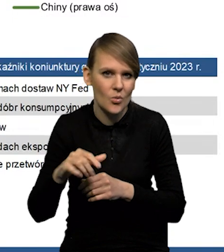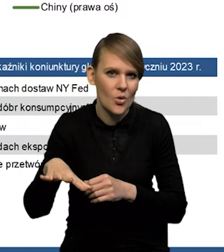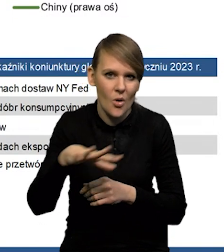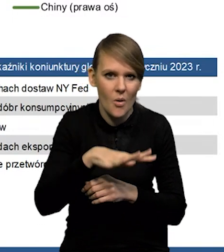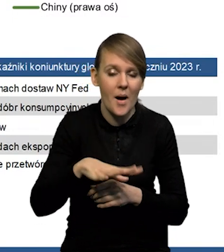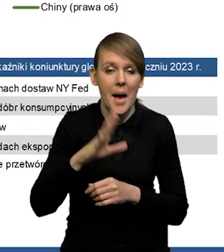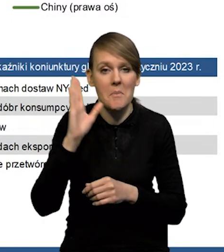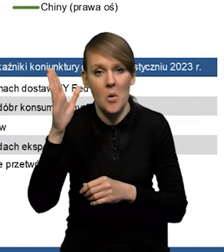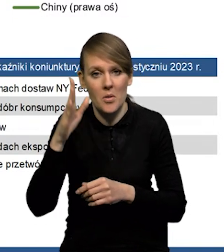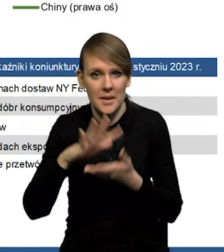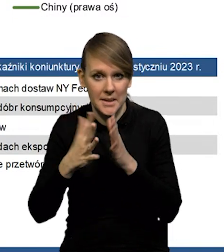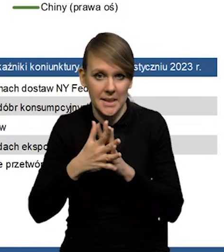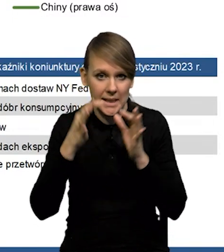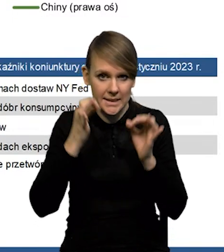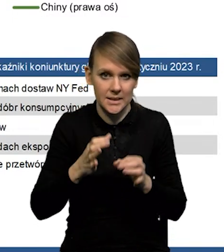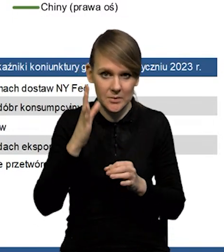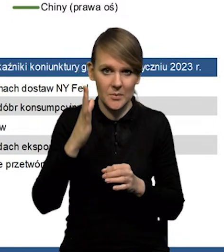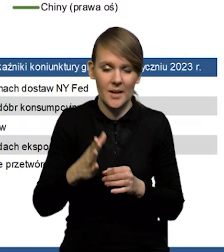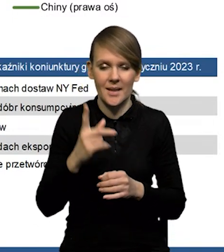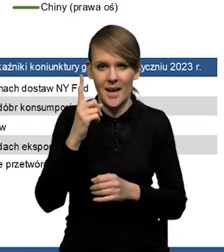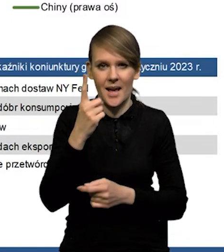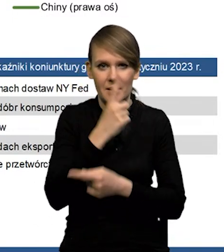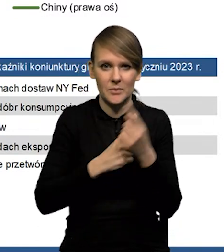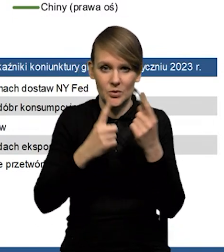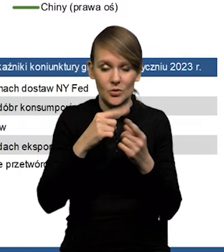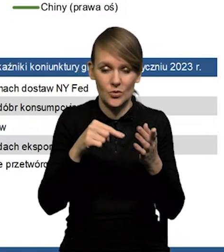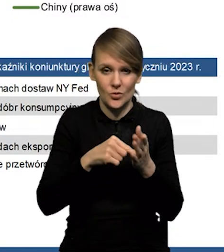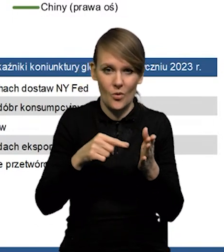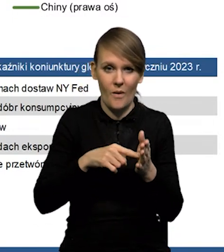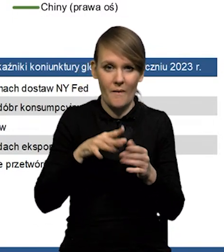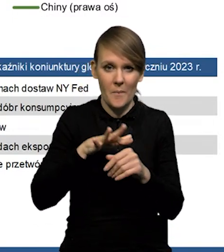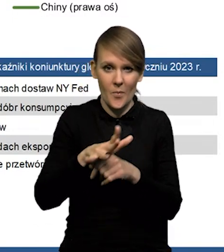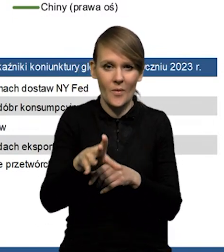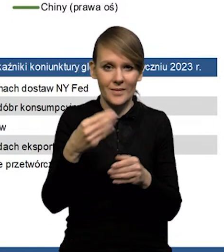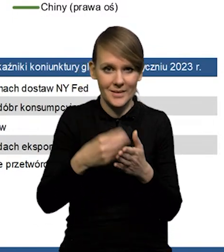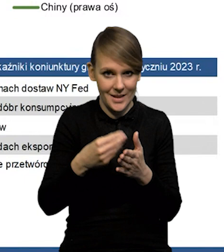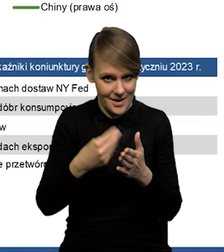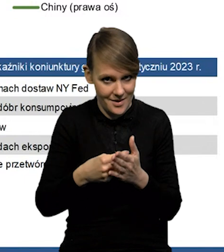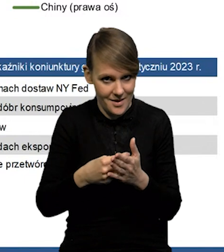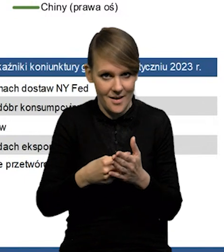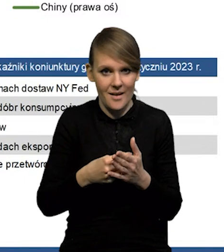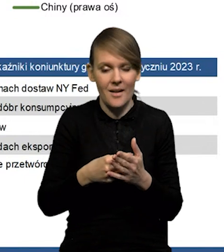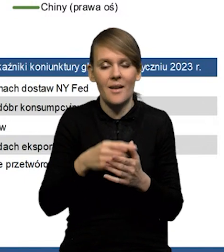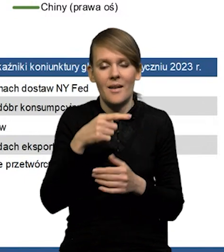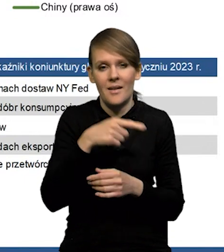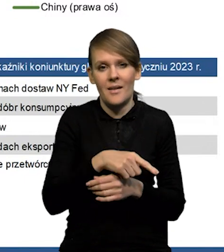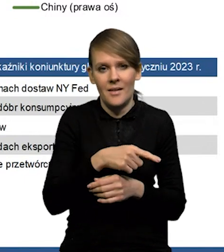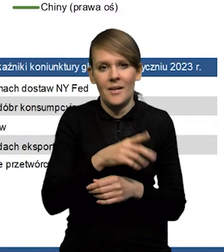będą szły na rynek chiński. Natomiast wydaje się, że chyba ten właśnie wpływ na ceny surowców w jakimś stopniu będzie niwelowany